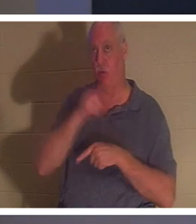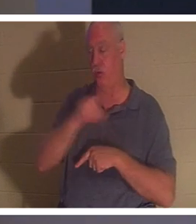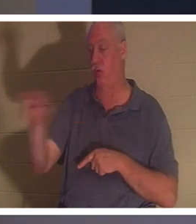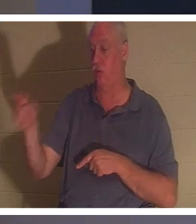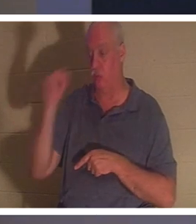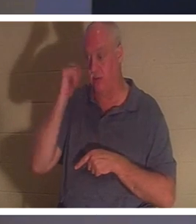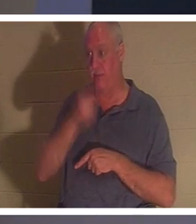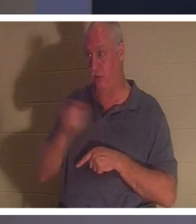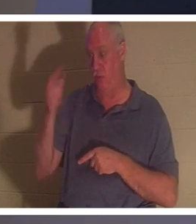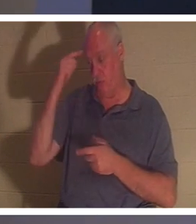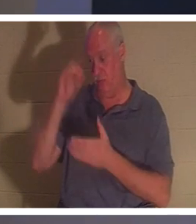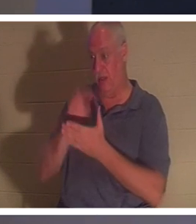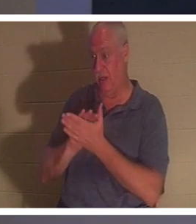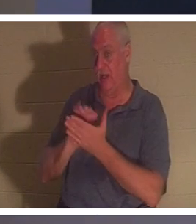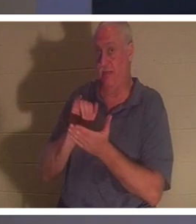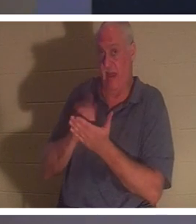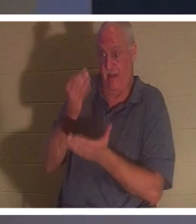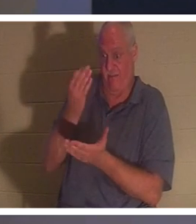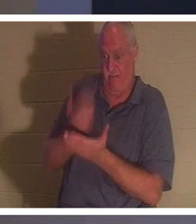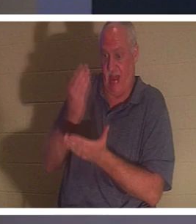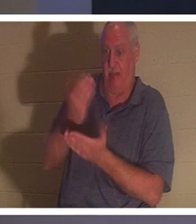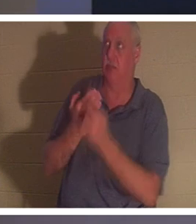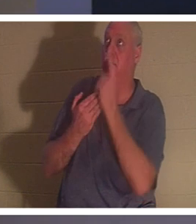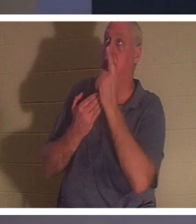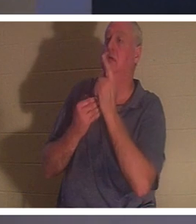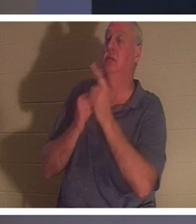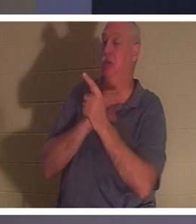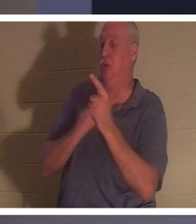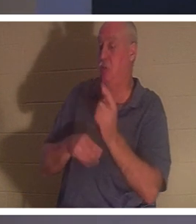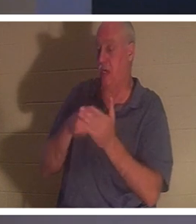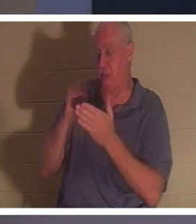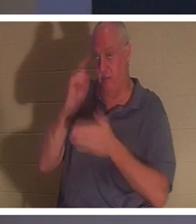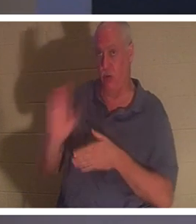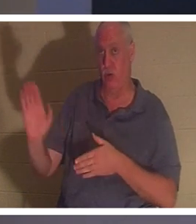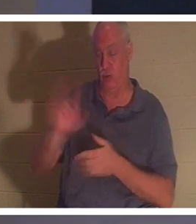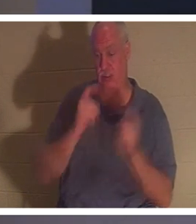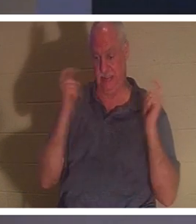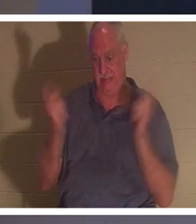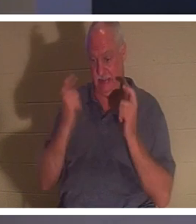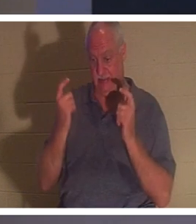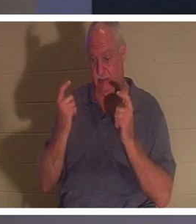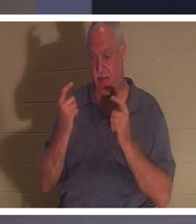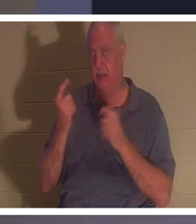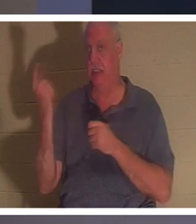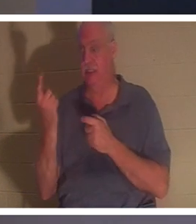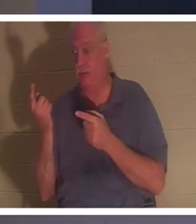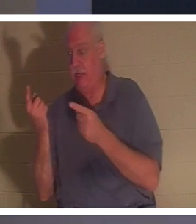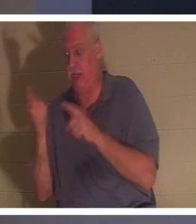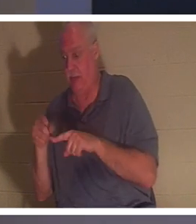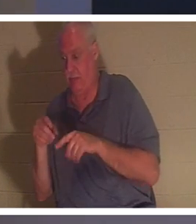в тот факт, что Христос заплатил за ваши грехи, тогда что-то происходит в самом вашем духе.